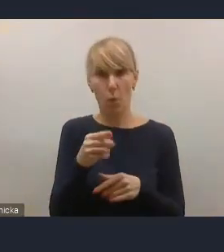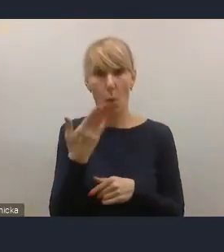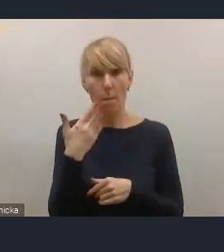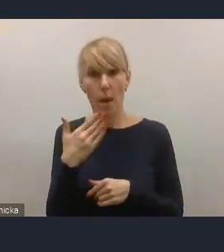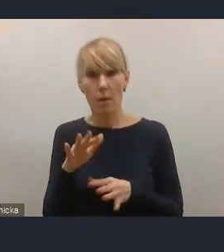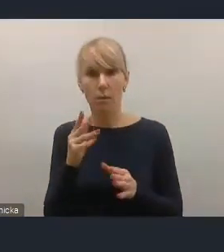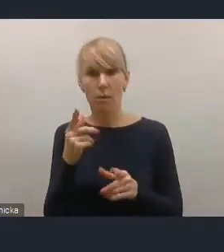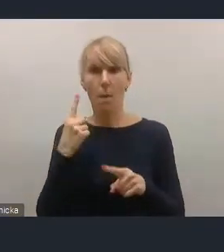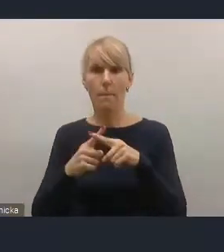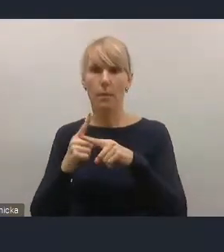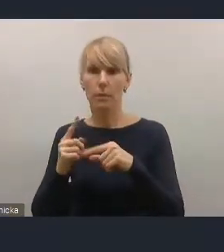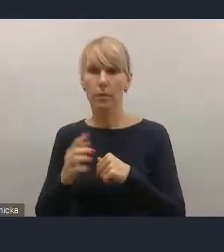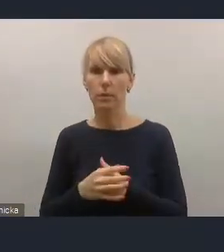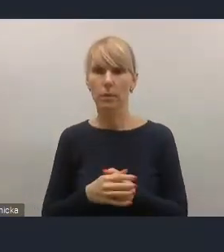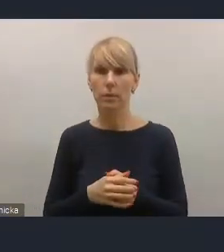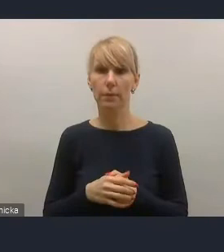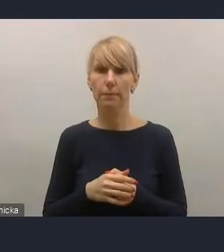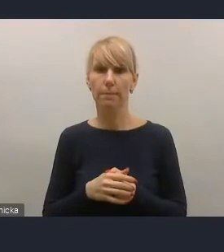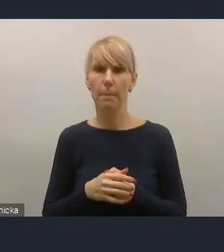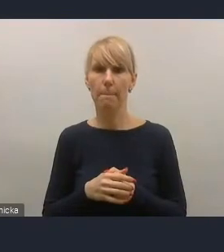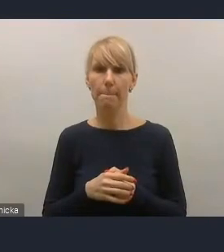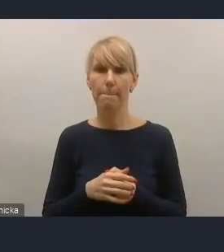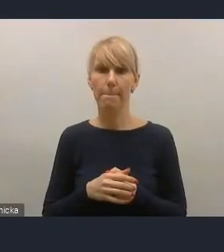żeby zapis, który jest w Krajowej Polityce Miejskiej,